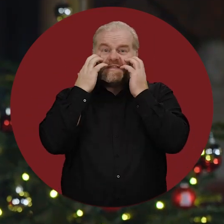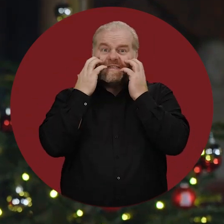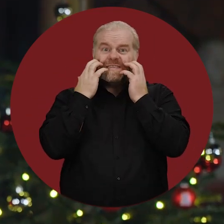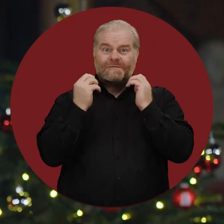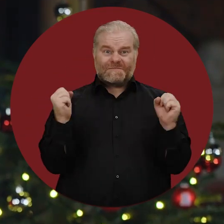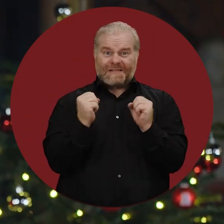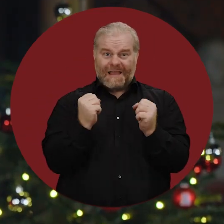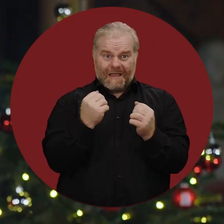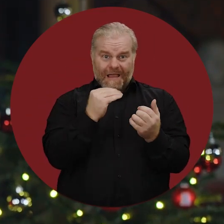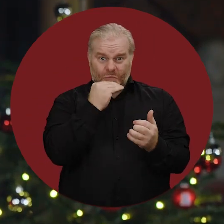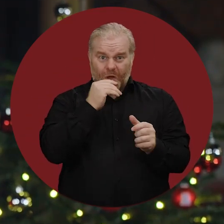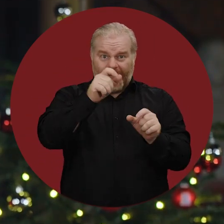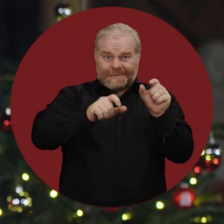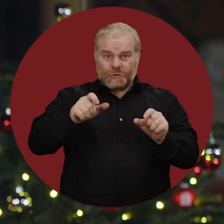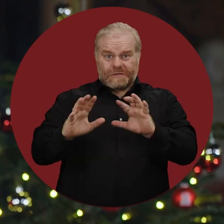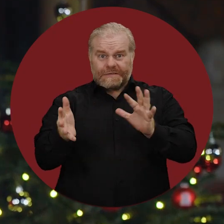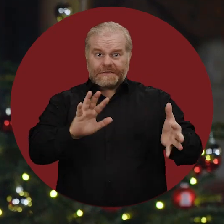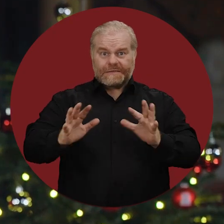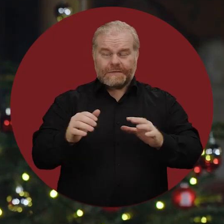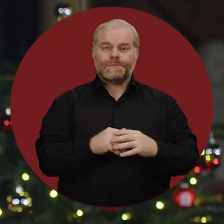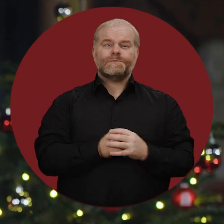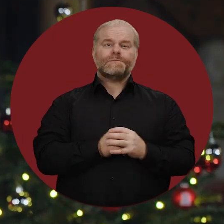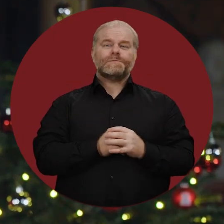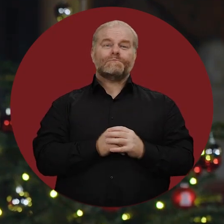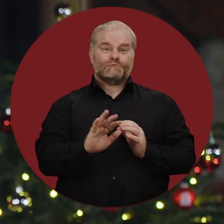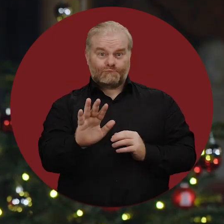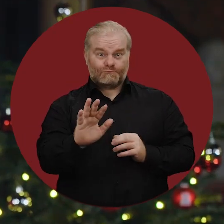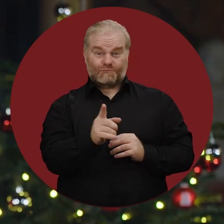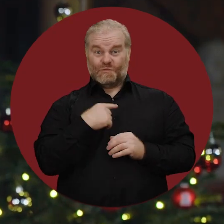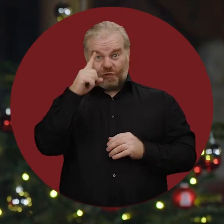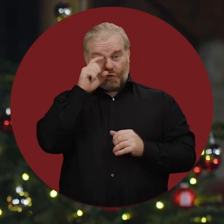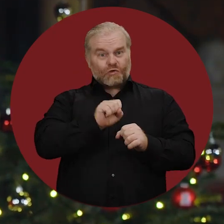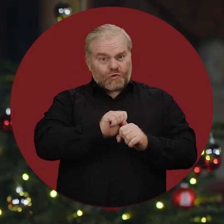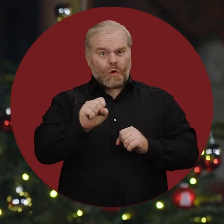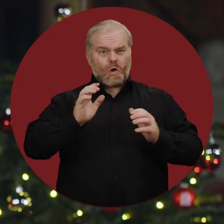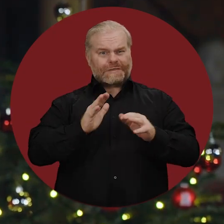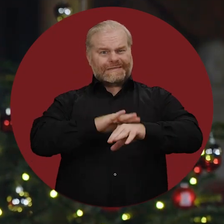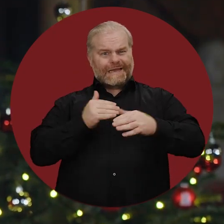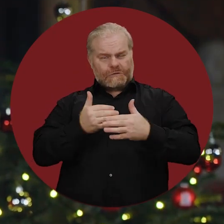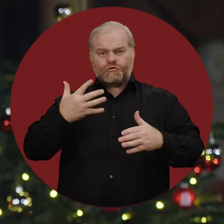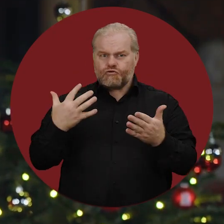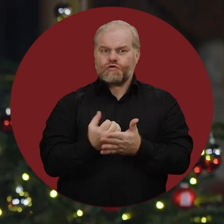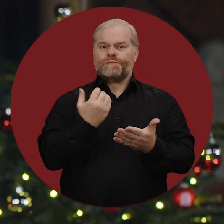im Winter nicht auseichend heizen zu können. Doch es ist uns in Deutschland in kurzer Zeit gelungen,